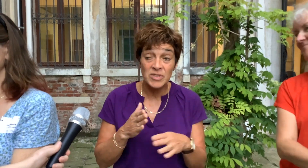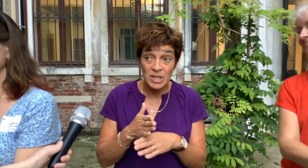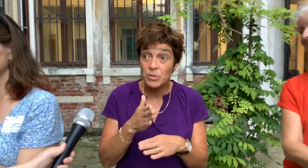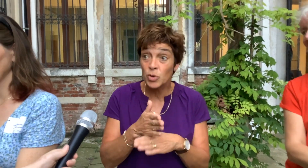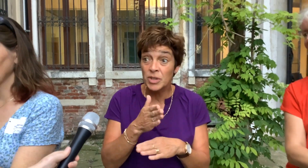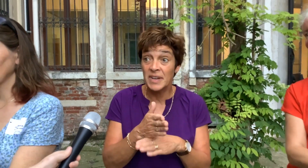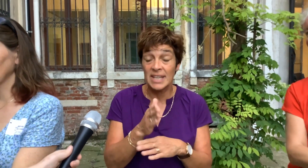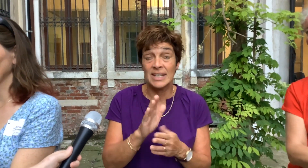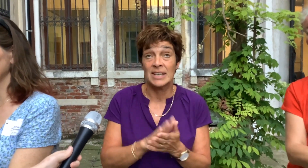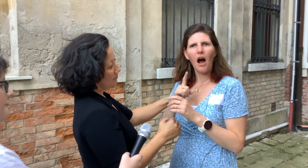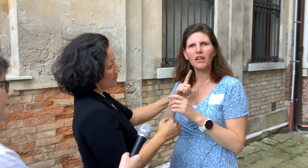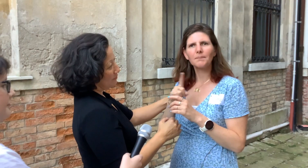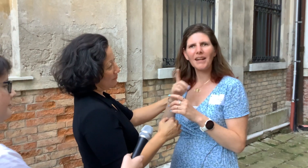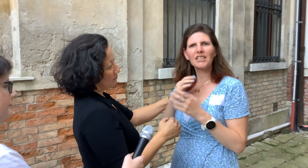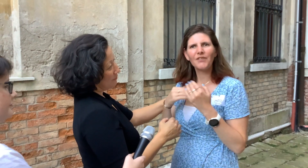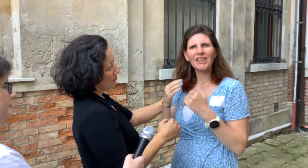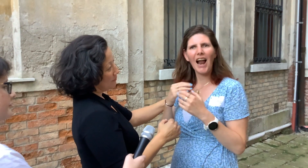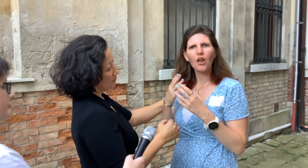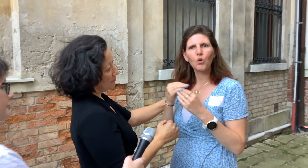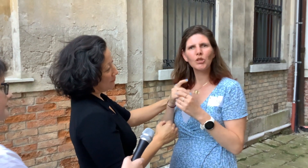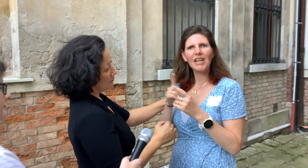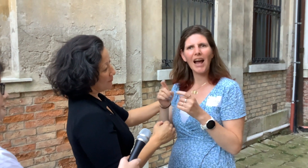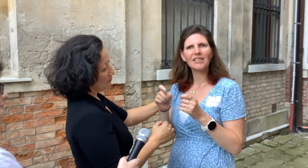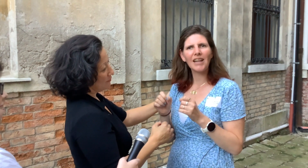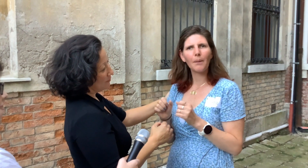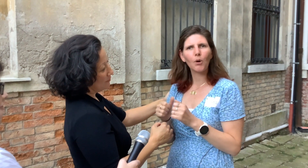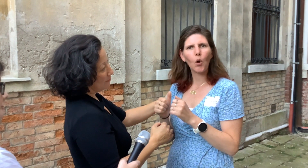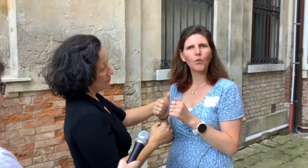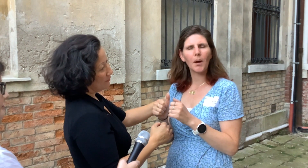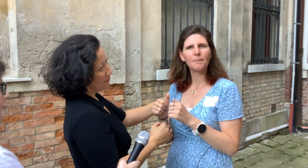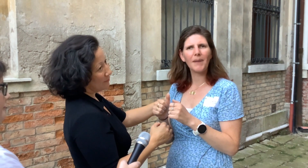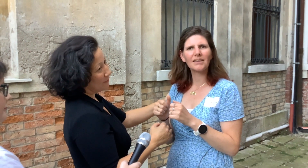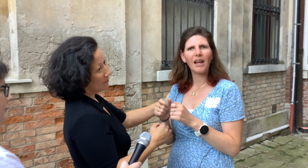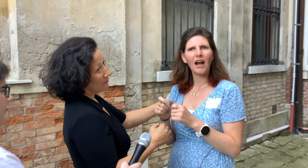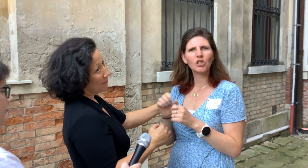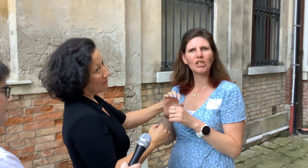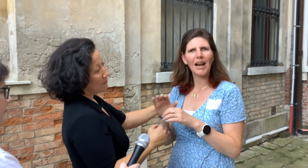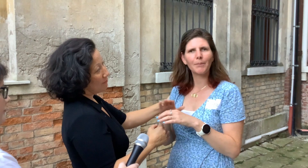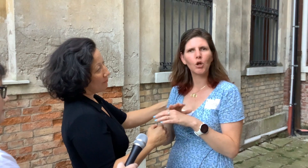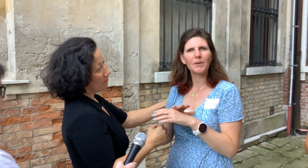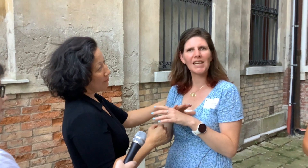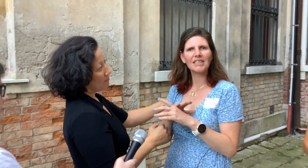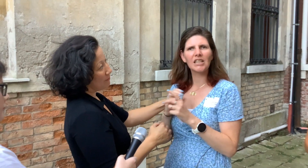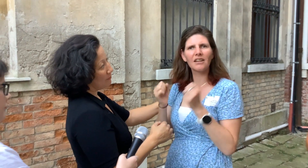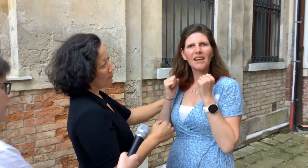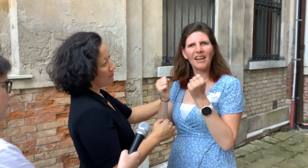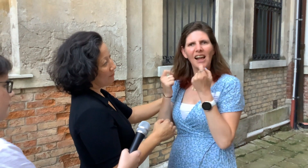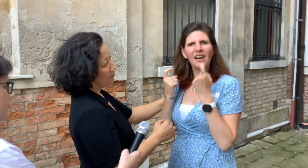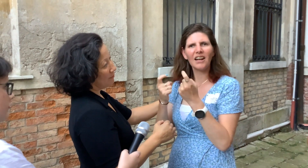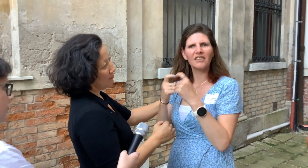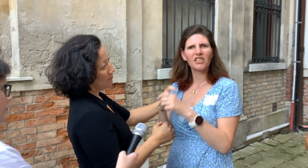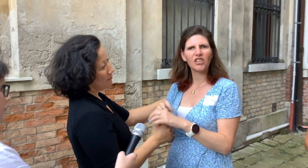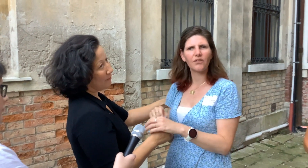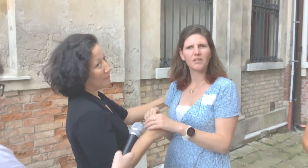We zijn op de goede weg. Als mensen vertellen hoe zij zijn begonnen... met social haptic communication, dat is heel interesant.